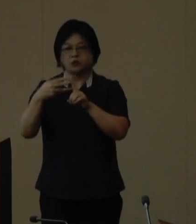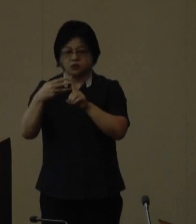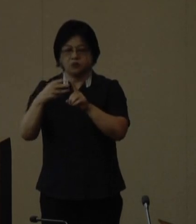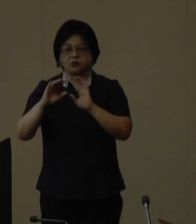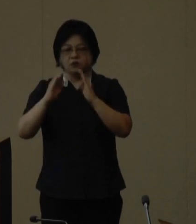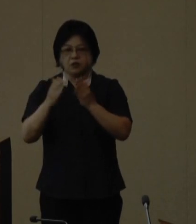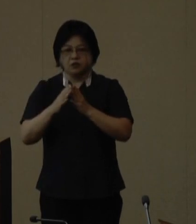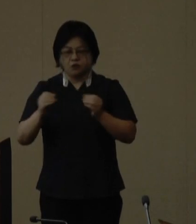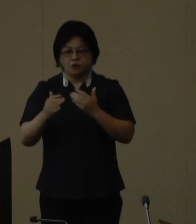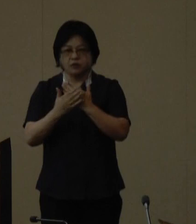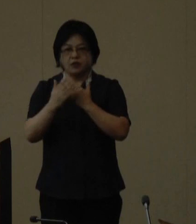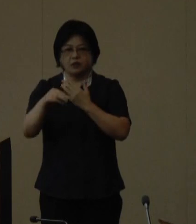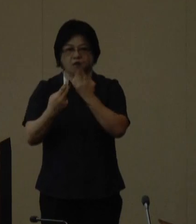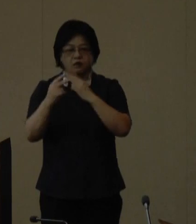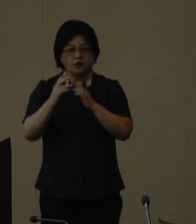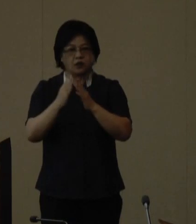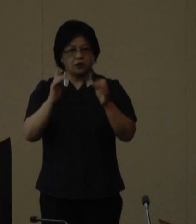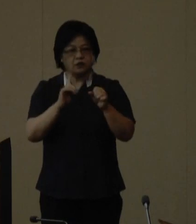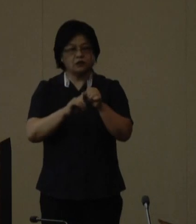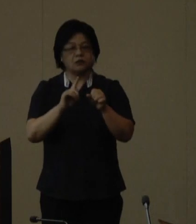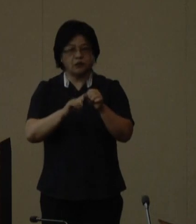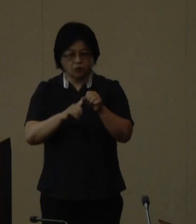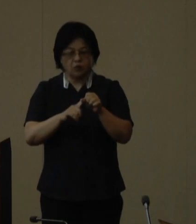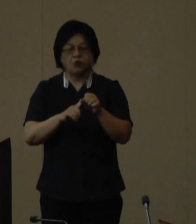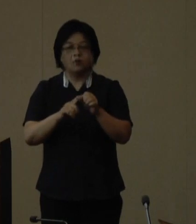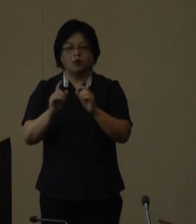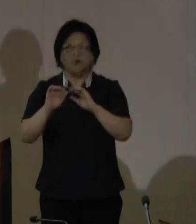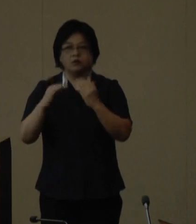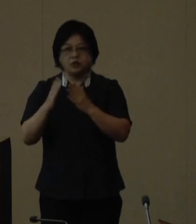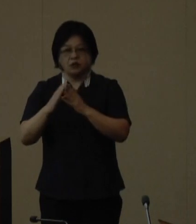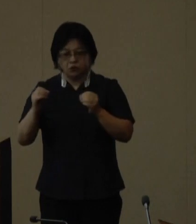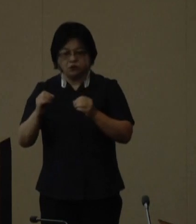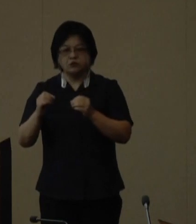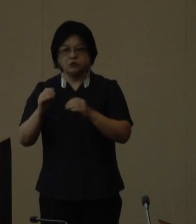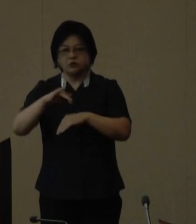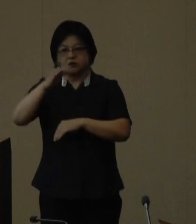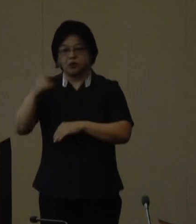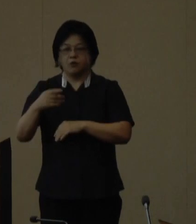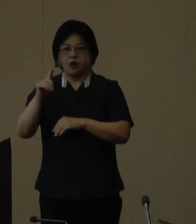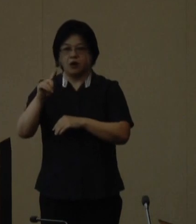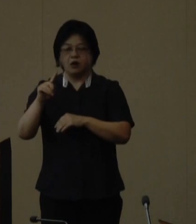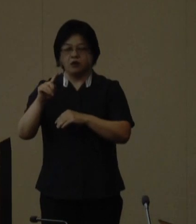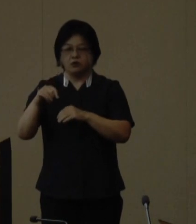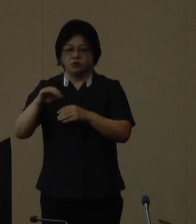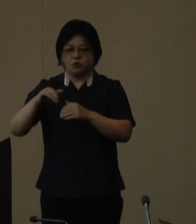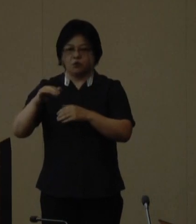開催地を決定する一般財団法人 全国山の日協議会へ要請してきたところ、